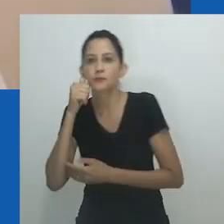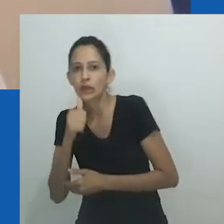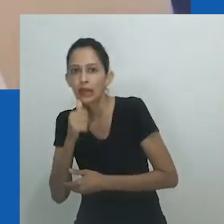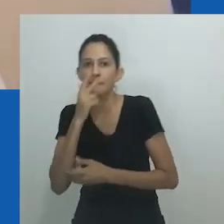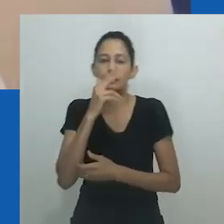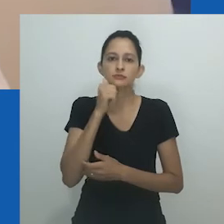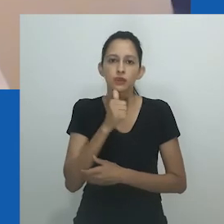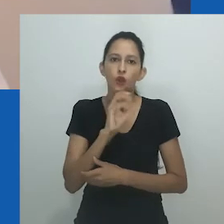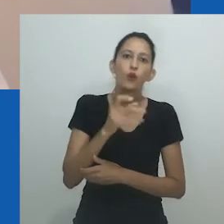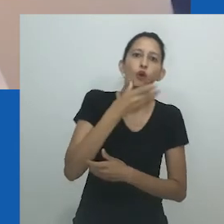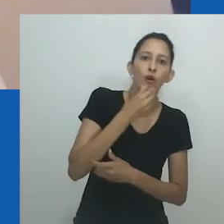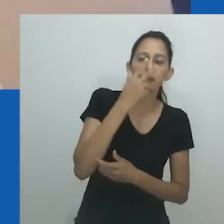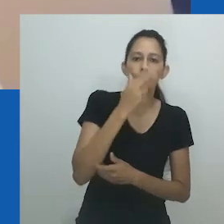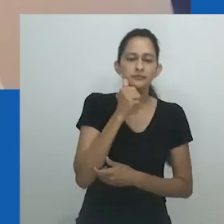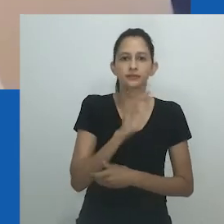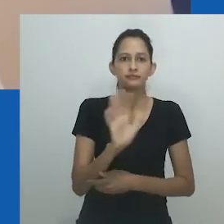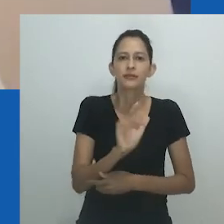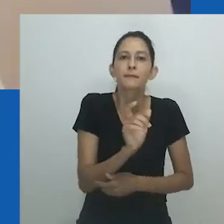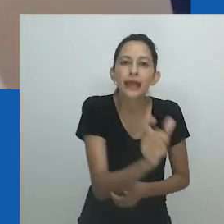ou com comportamentos ou maneirismos semelhantes aos de homens.